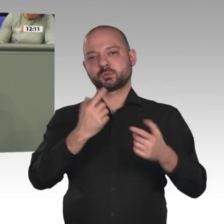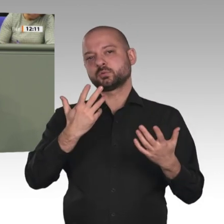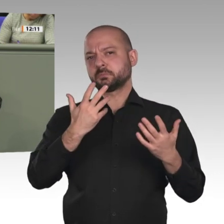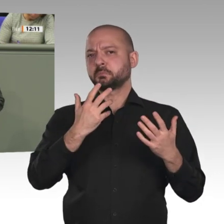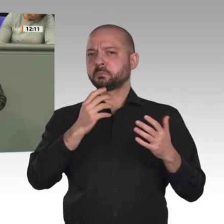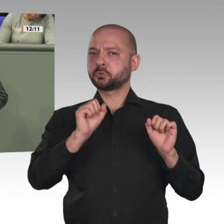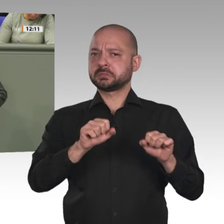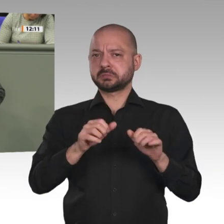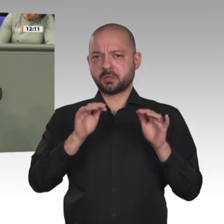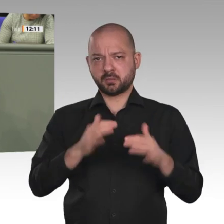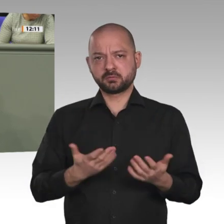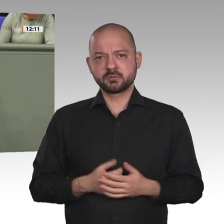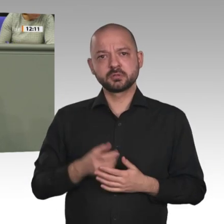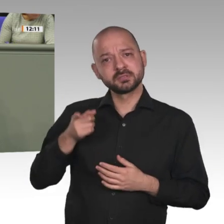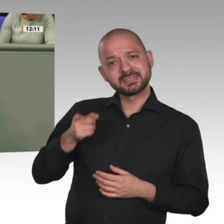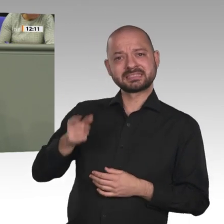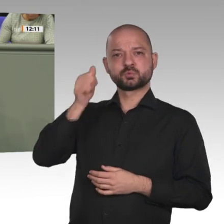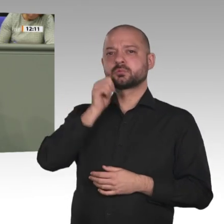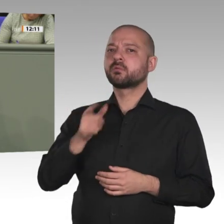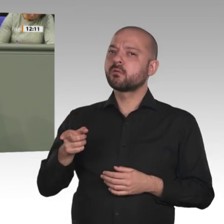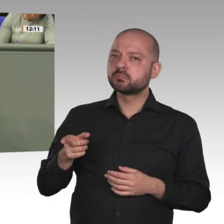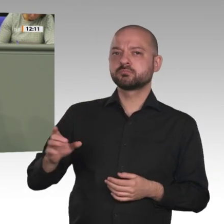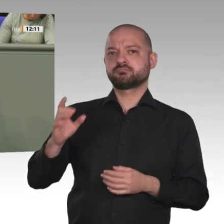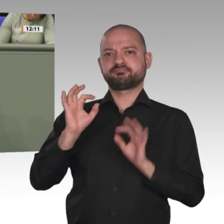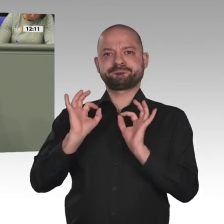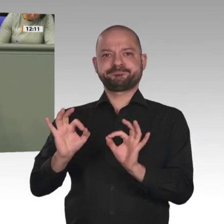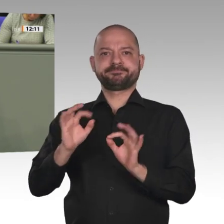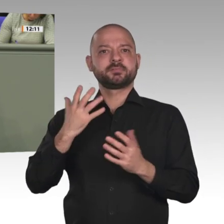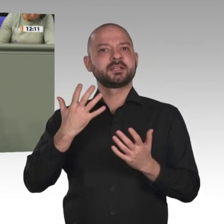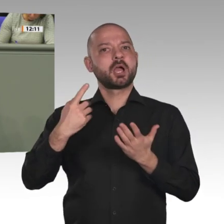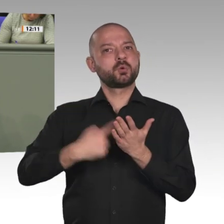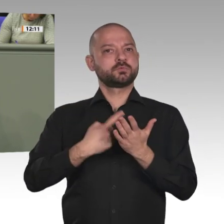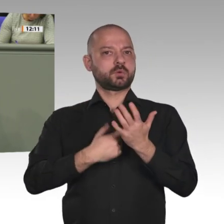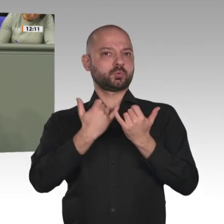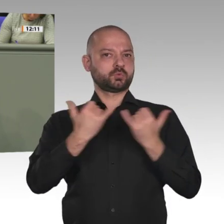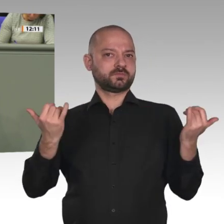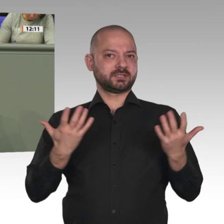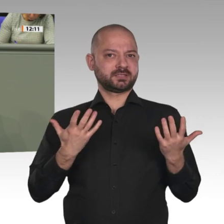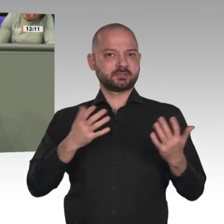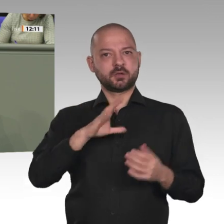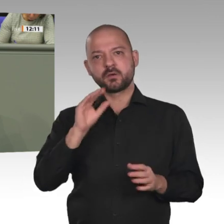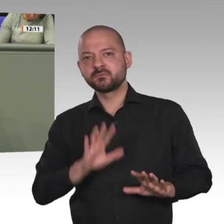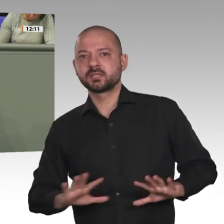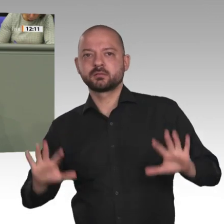Leisten wir humanitäre Hilfe und militärische Beratung! Aber benennen wir bitte endlich die wirklichen Probleme im